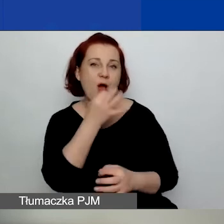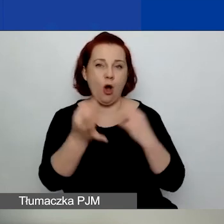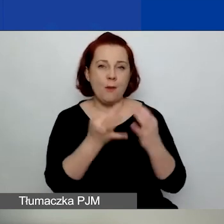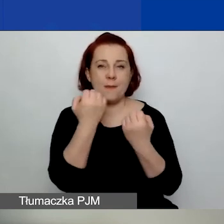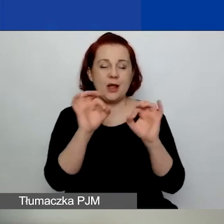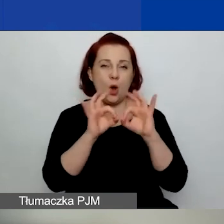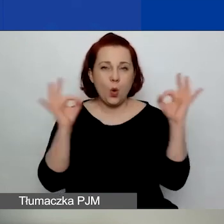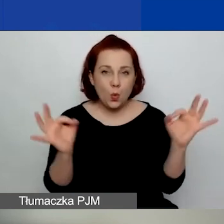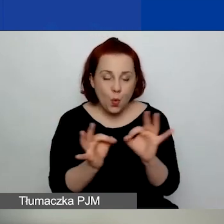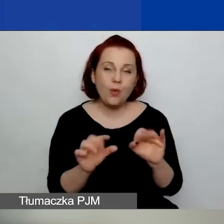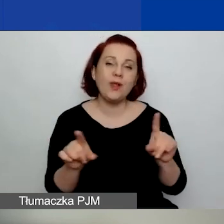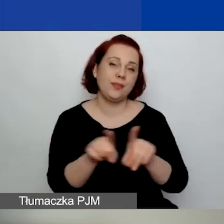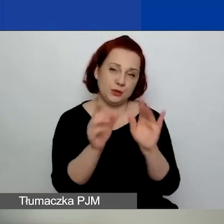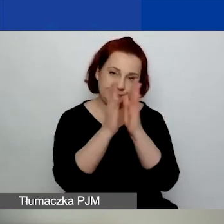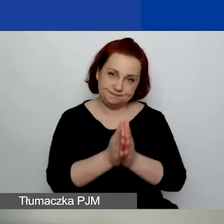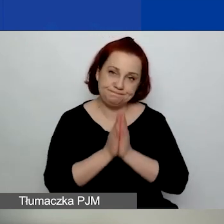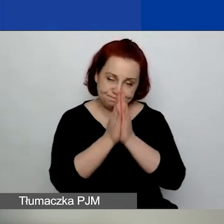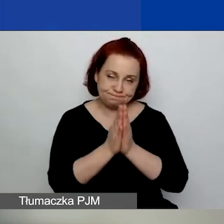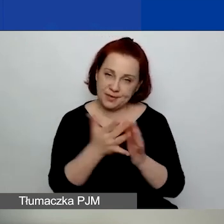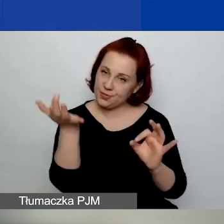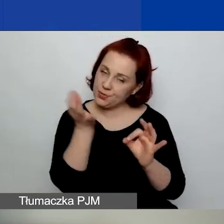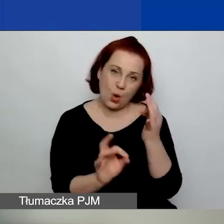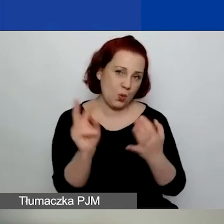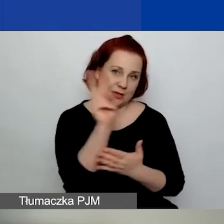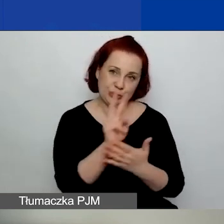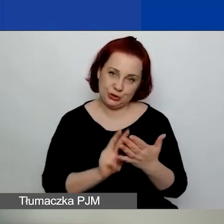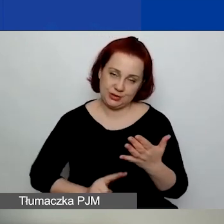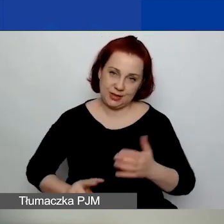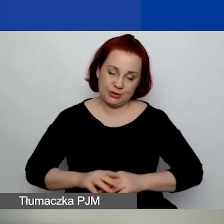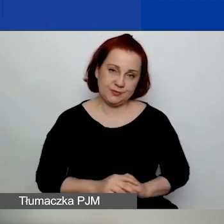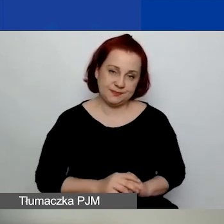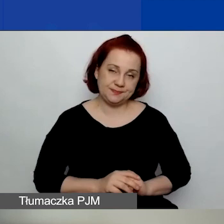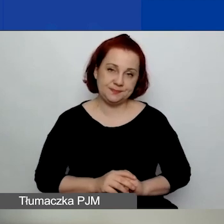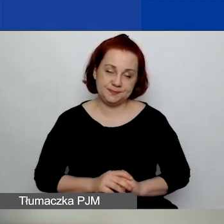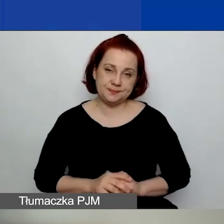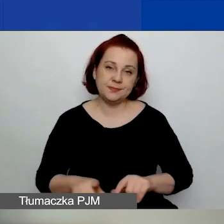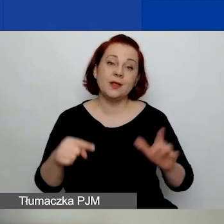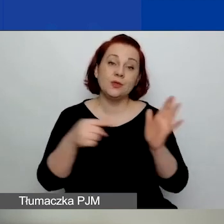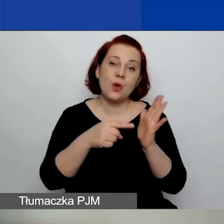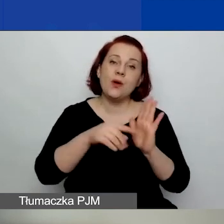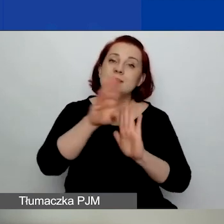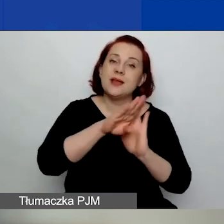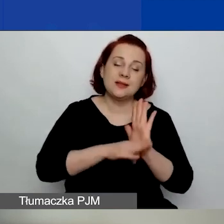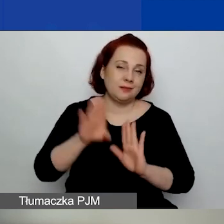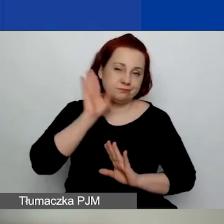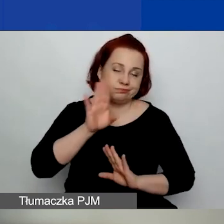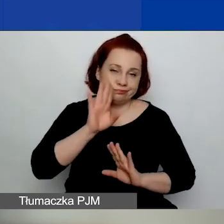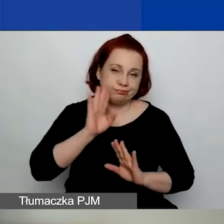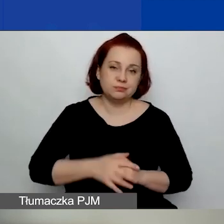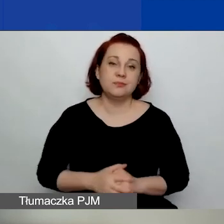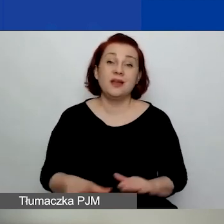Też proszę je sobie dokładnie przeczytać. Ta zasada się nie zmienia. Warunkiem bezwzględnym otrzymania grantu